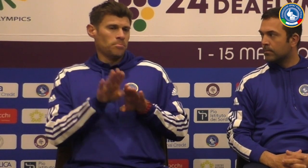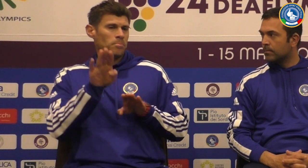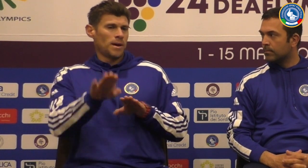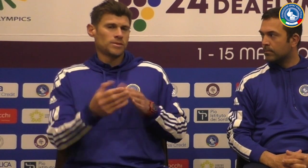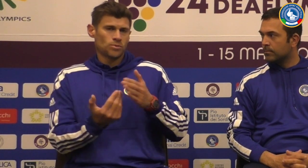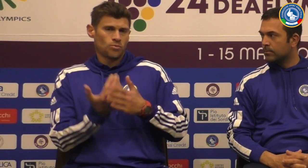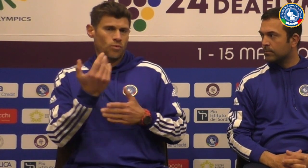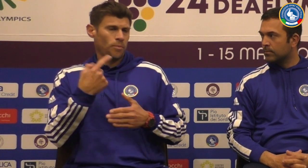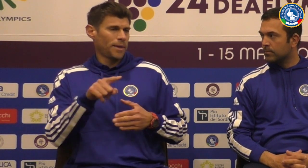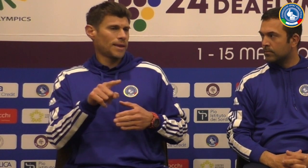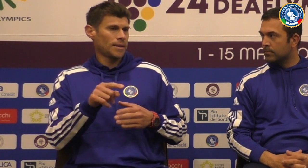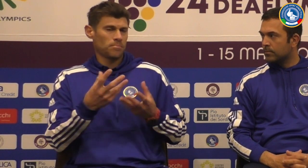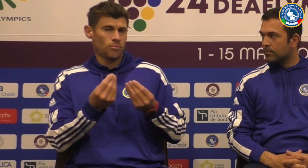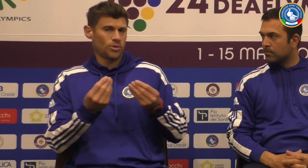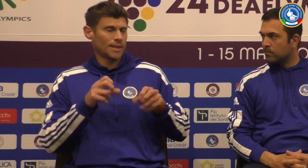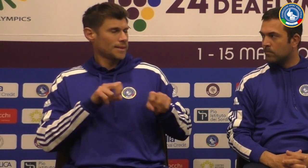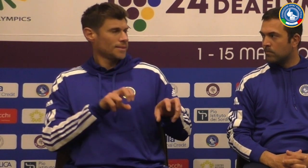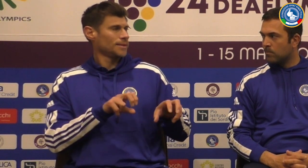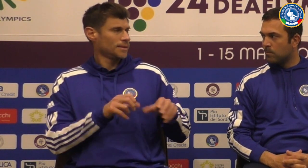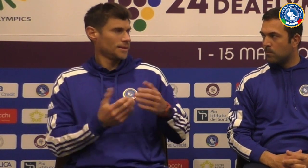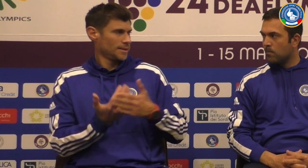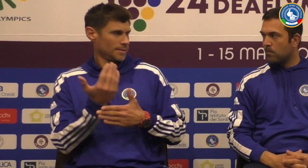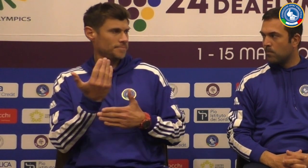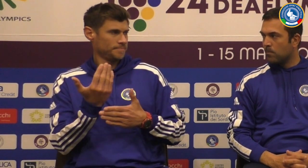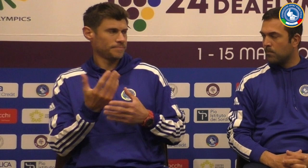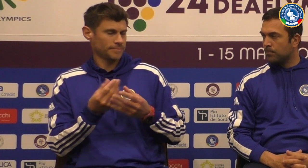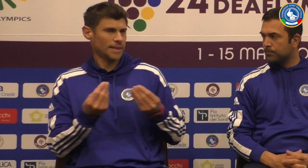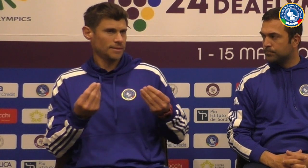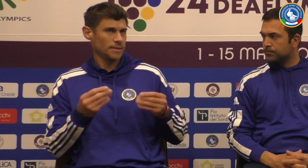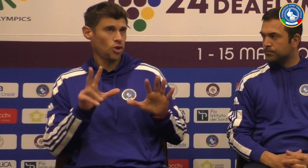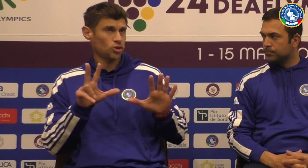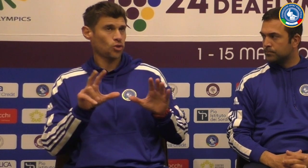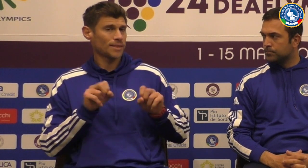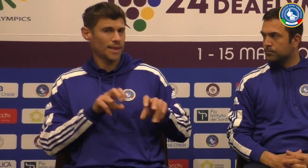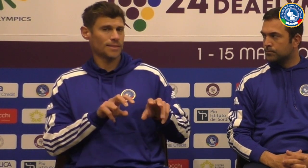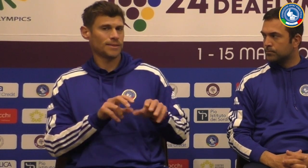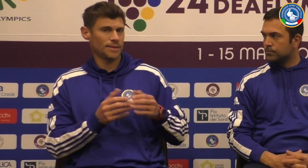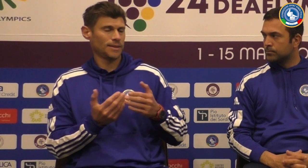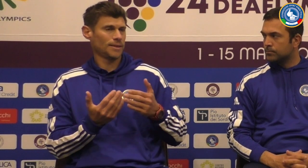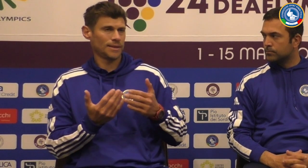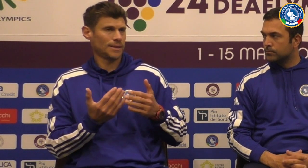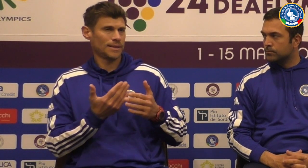Questo è più che in Brasile è un nuovo pazzo per tantissimi atleti